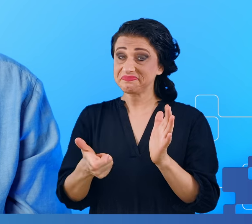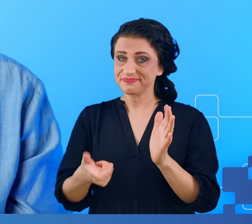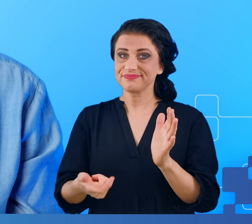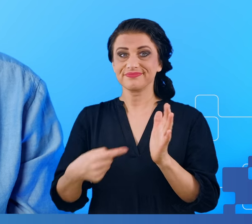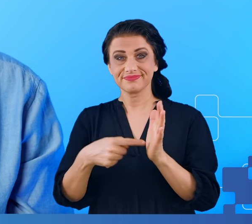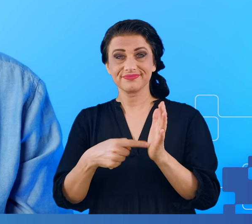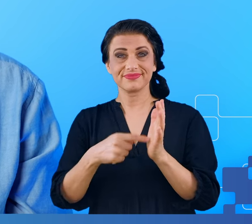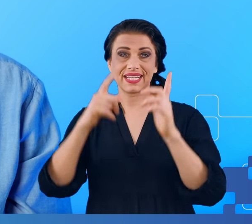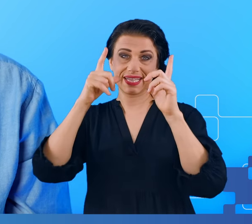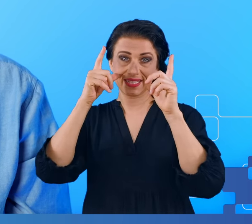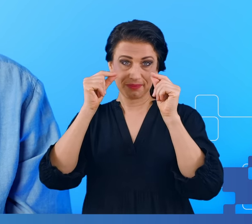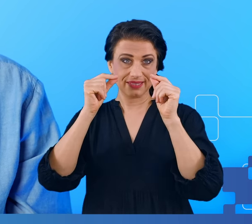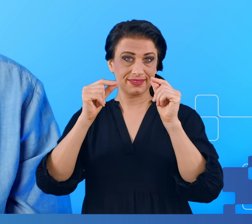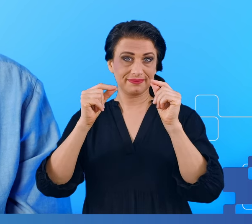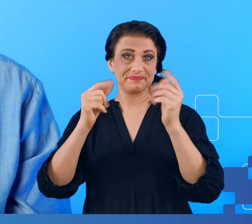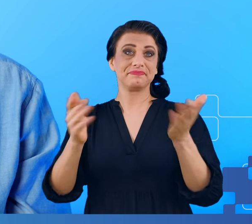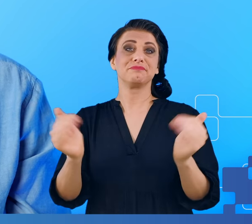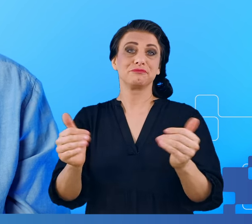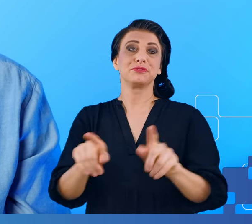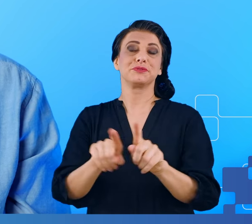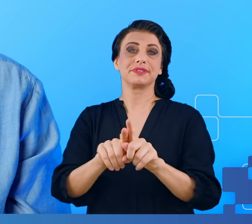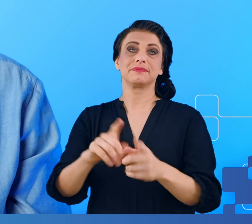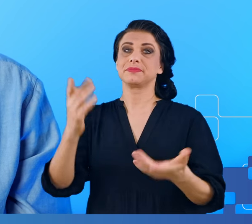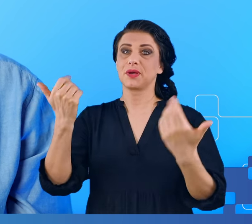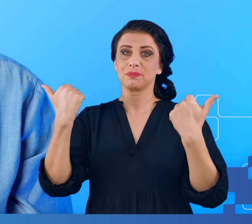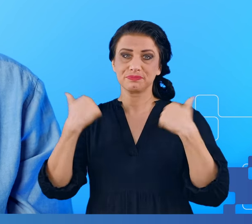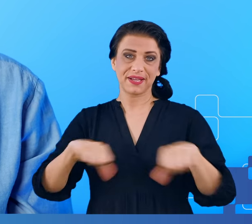zupełnie stresować się w pracy. Dobrze się wysypiać.